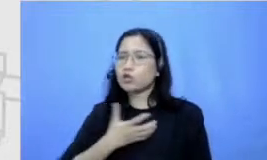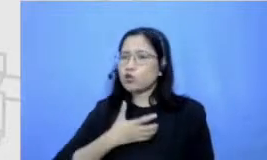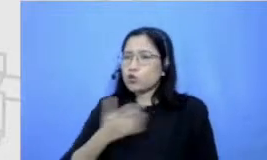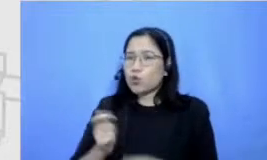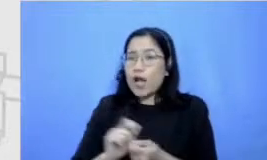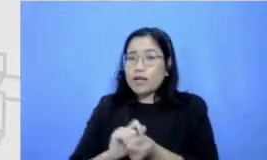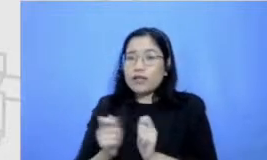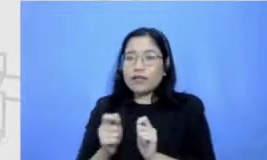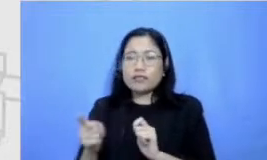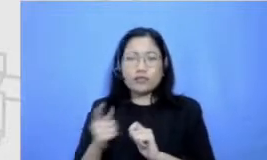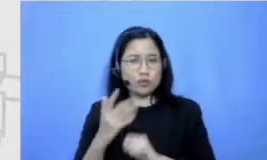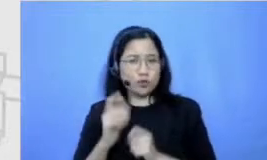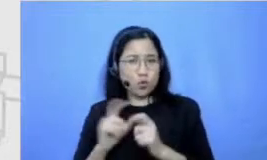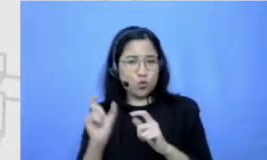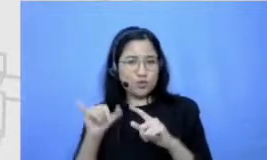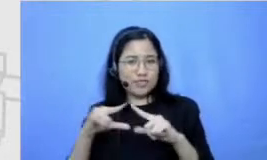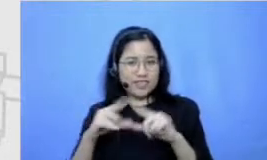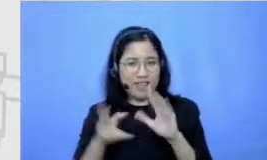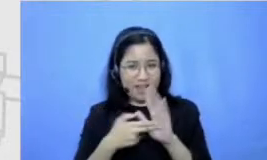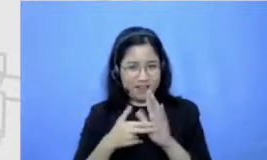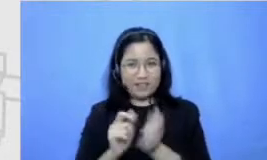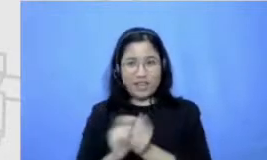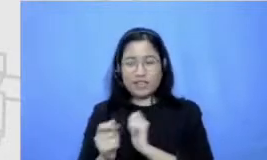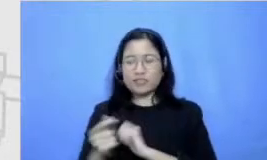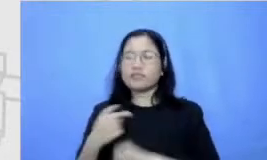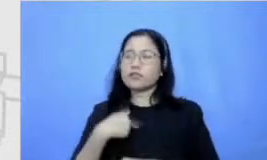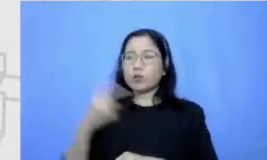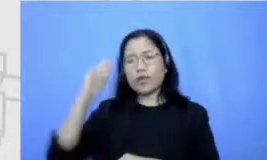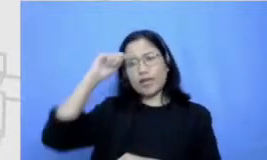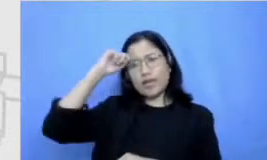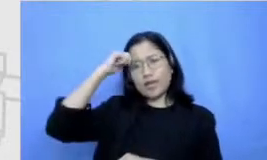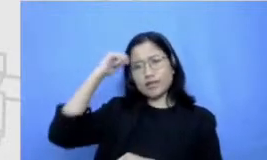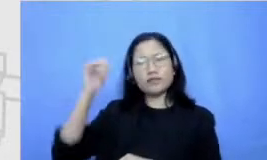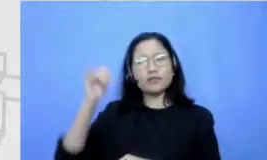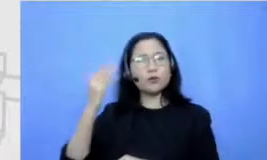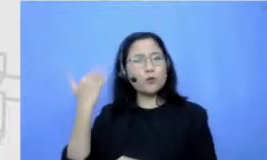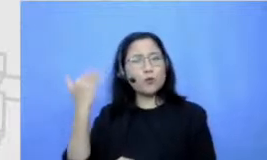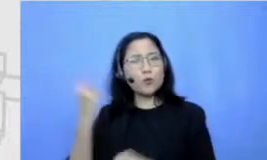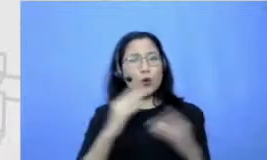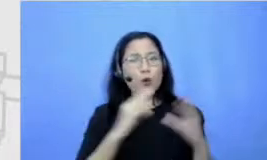ingin banget perbincangan tuh sama Maudy waktu itu soal belajar bersama-sama guia kalau ujian